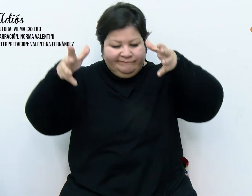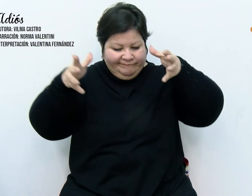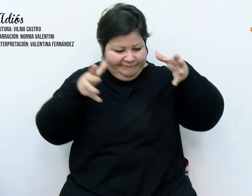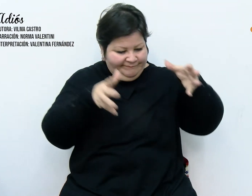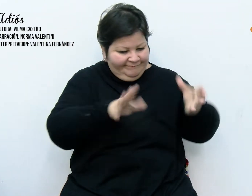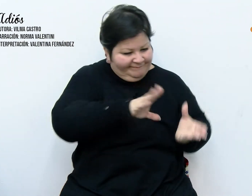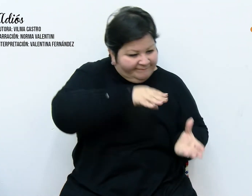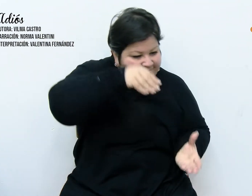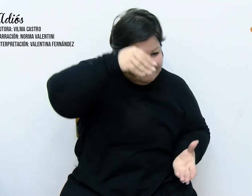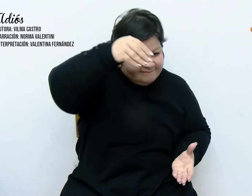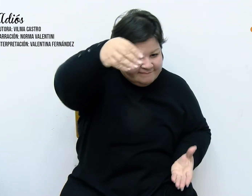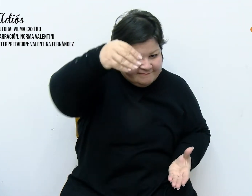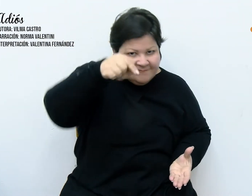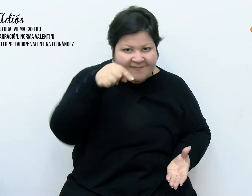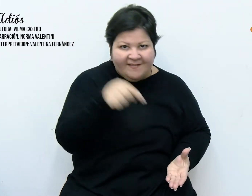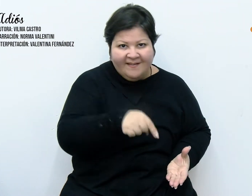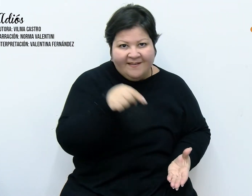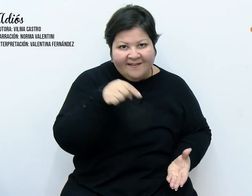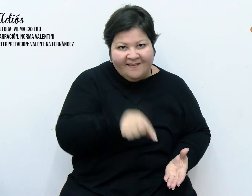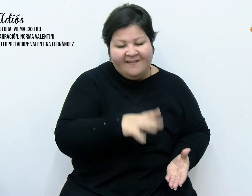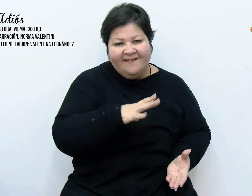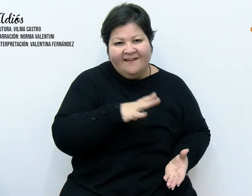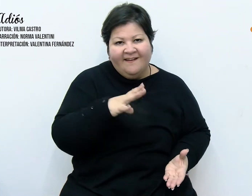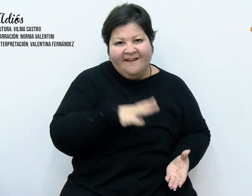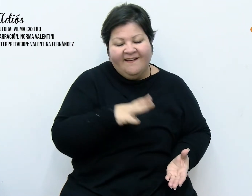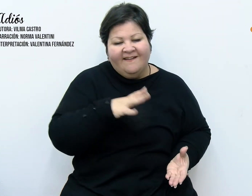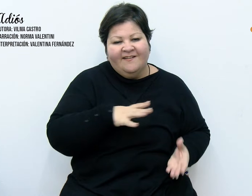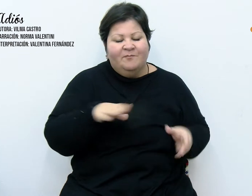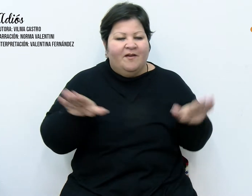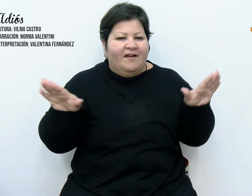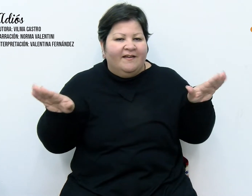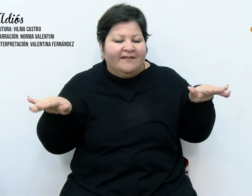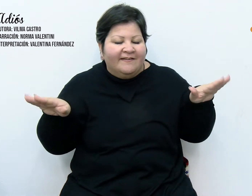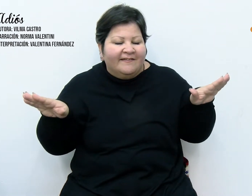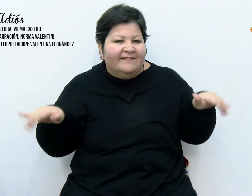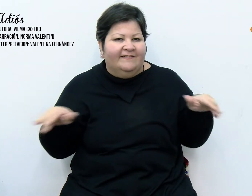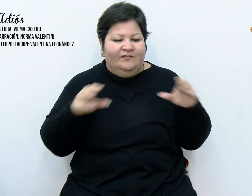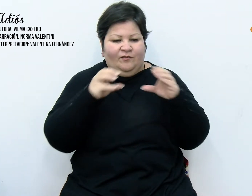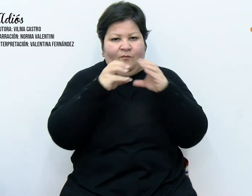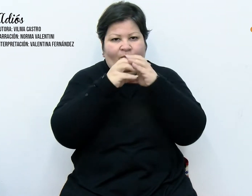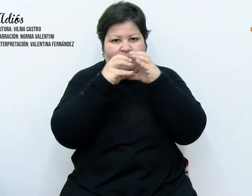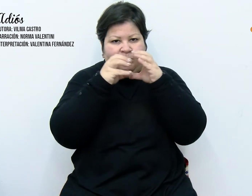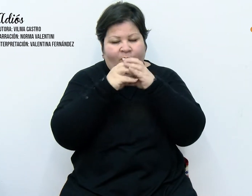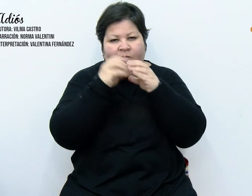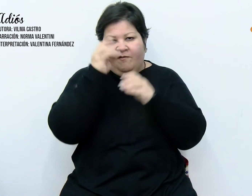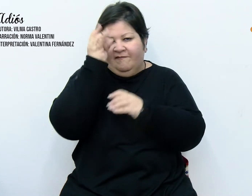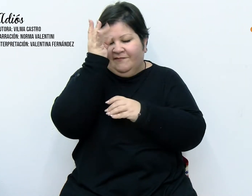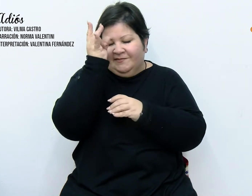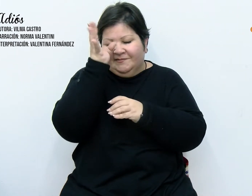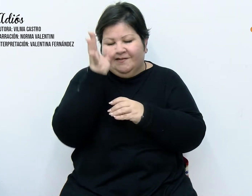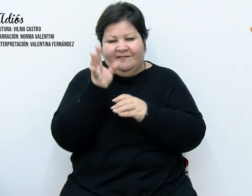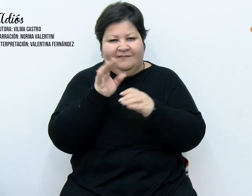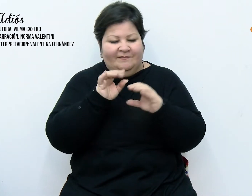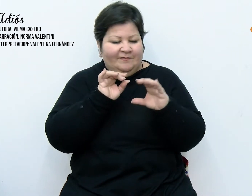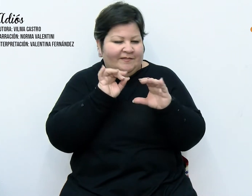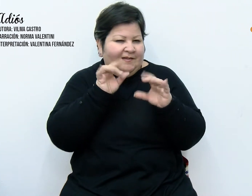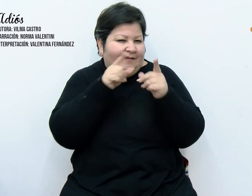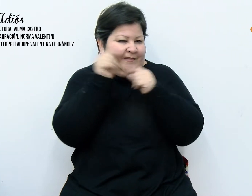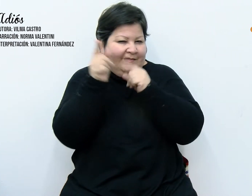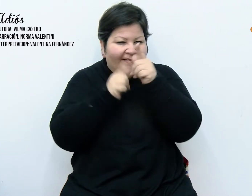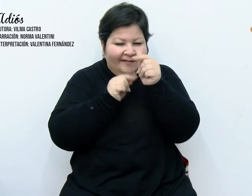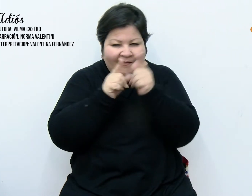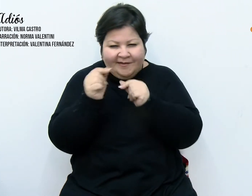En su interior se hallan dormidos angelitos, bolas de colores brillantes, estrellas, guirnaldas, un árbol